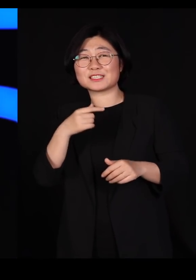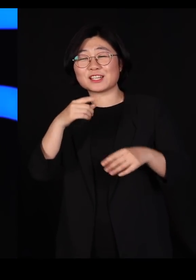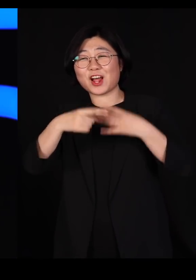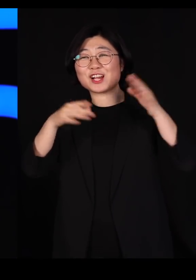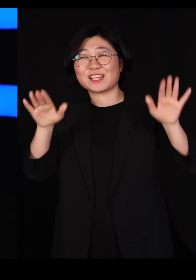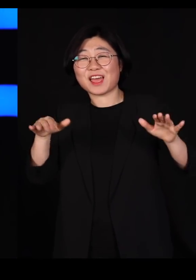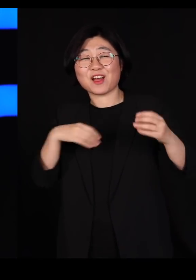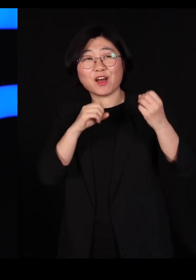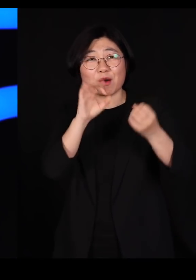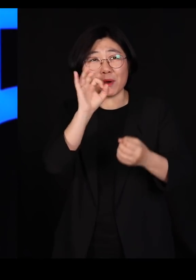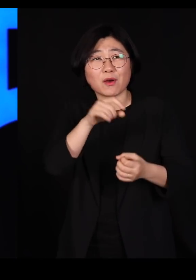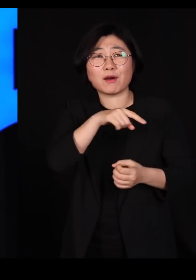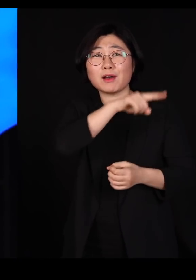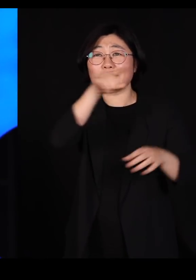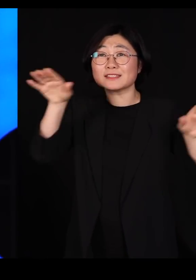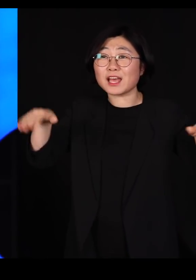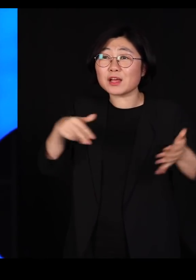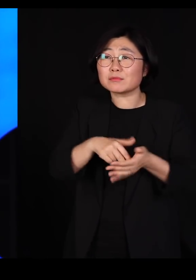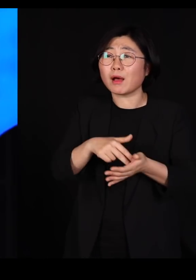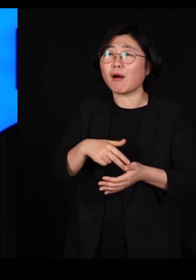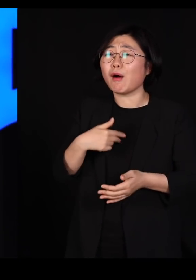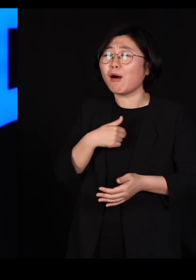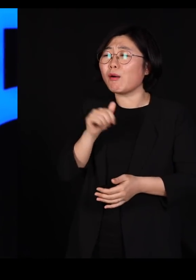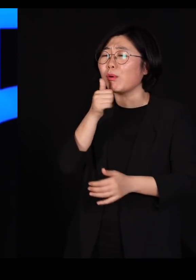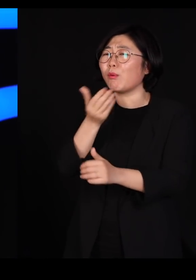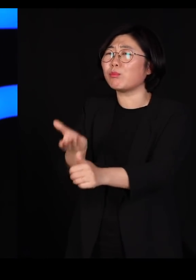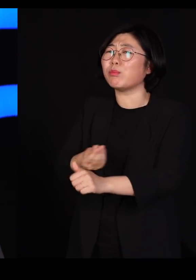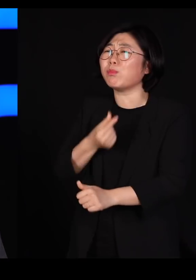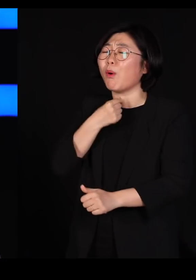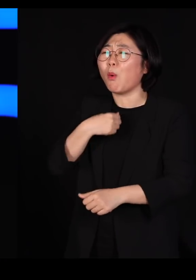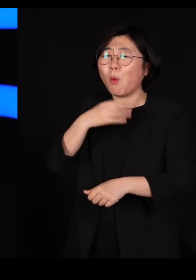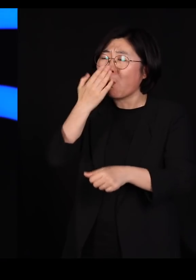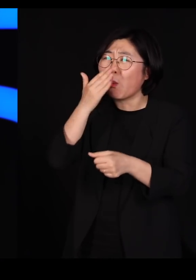걔네들이 변호사를 선임할 돈도 없고 능력이 없더라고요